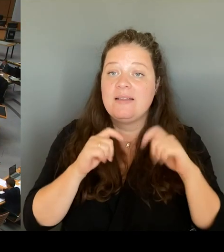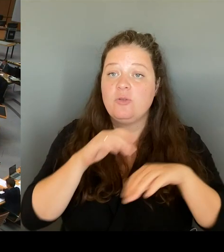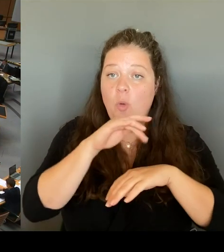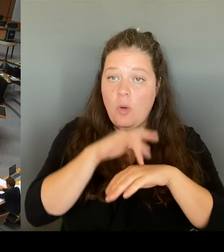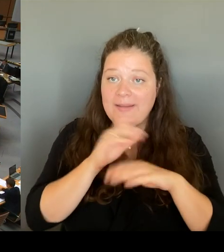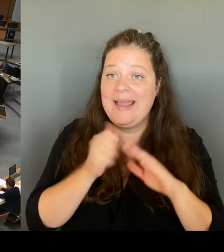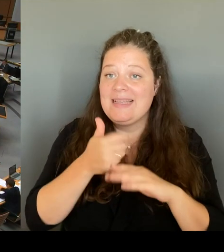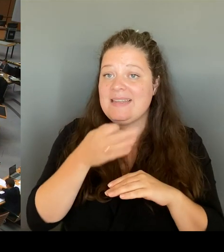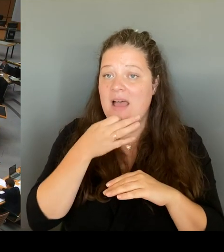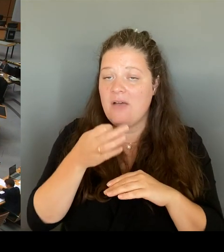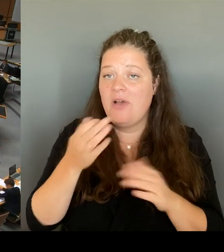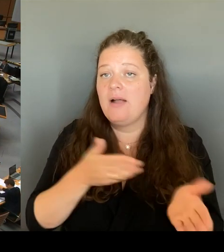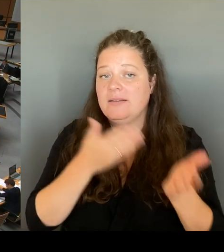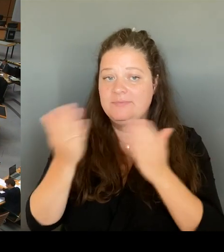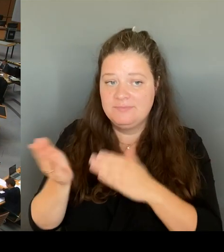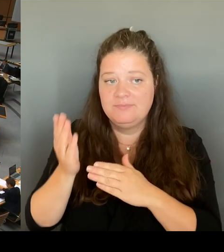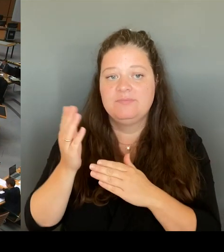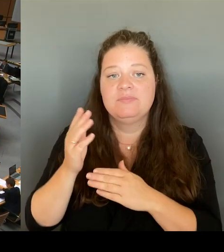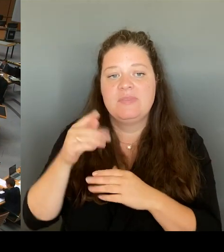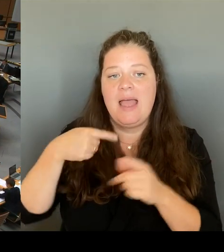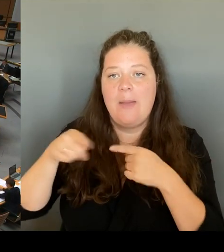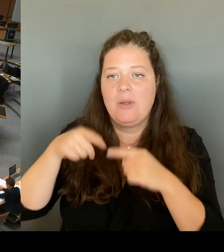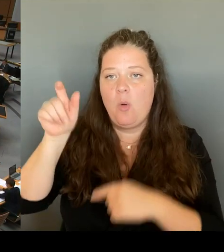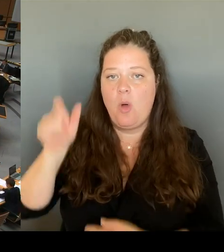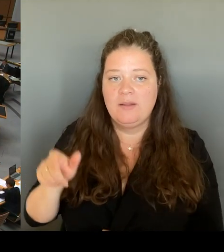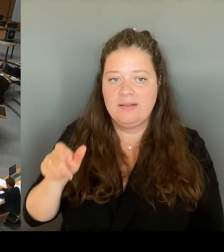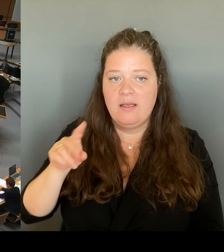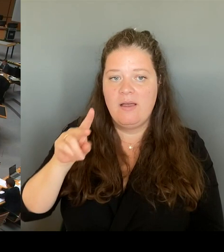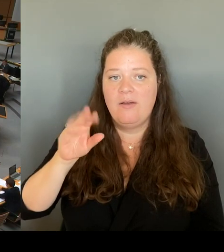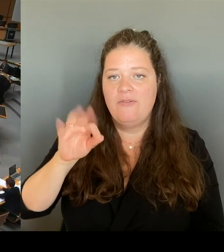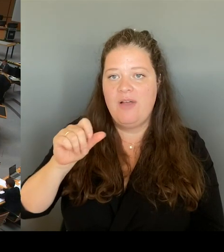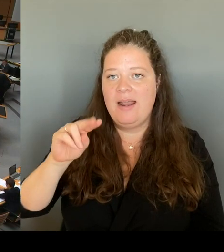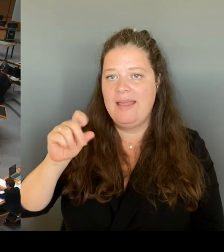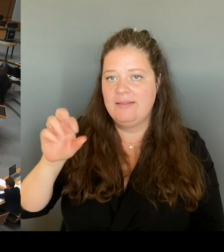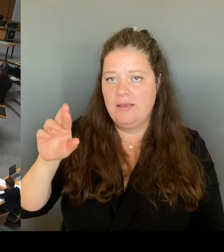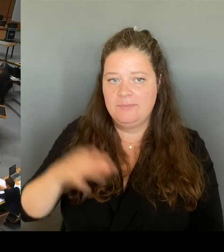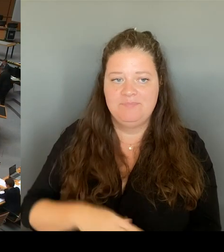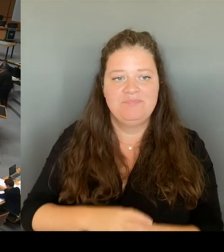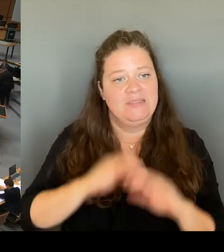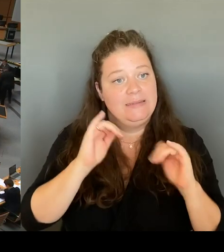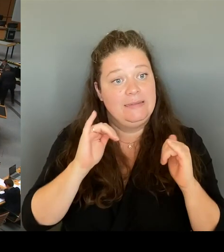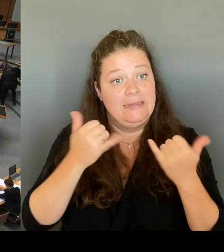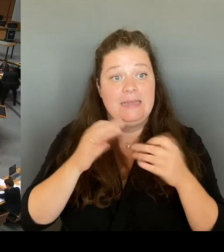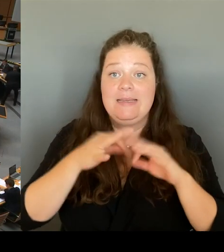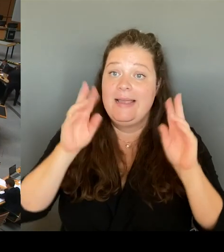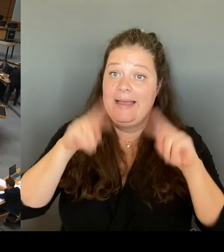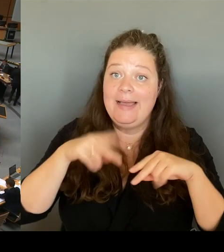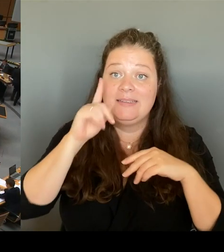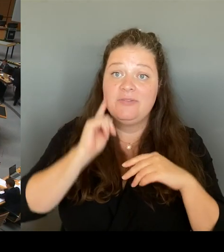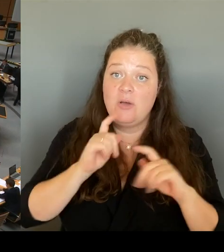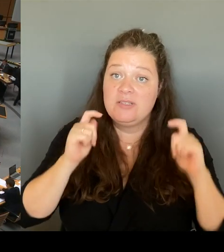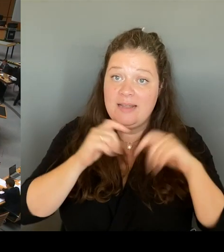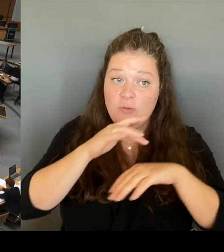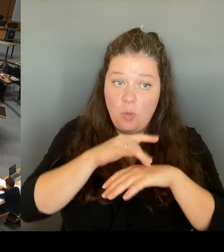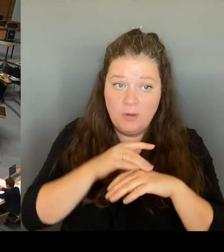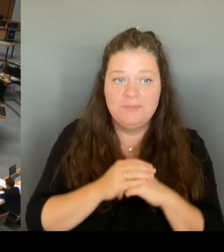Ja, sehr geehrte Frau Senatorin. Ein hoher Beamter des BMI hielt die erlassenen Maßnahmen schon im Frühjahr für unverhältnismäßig.